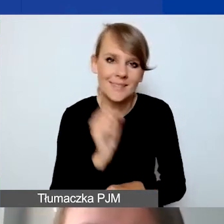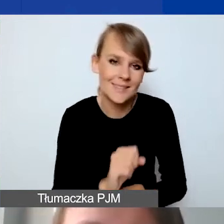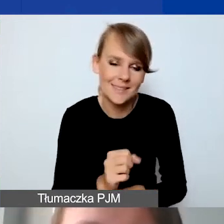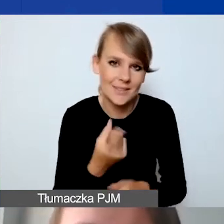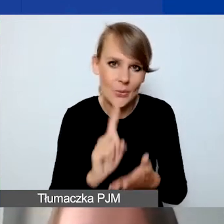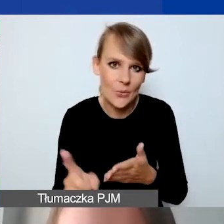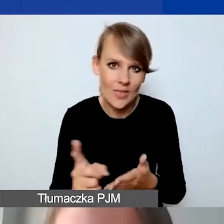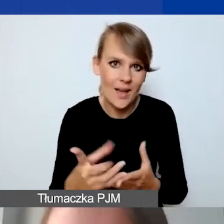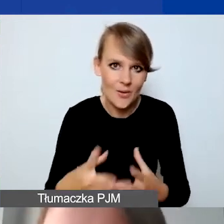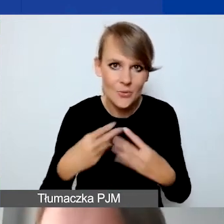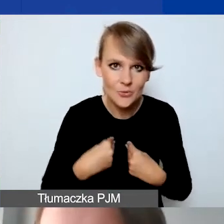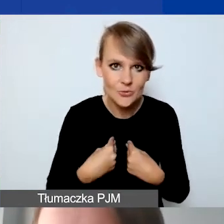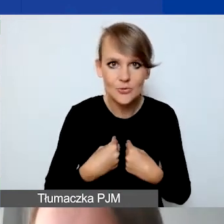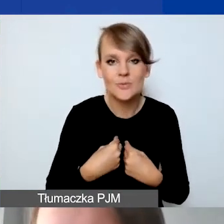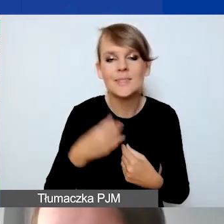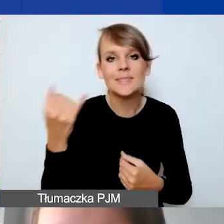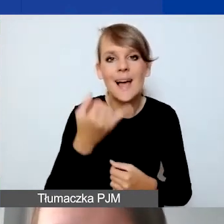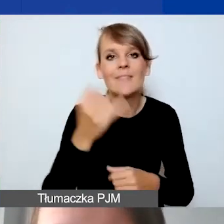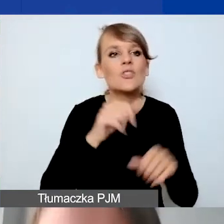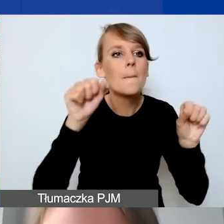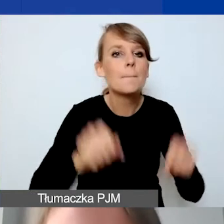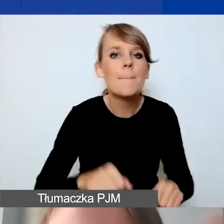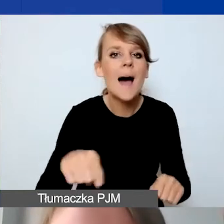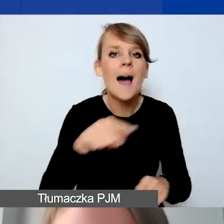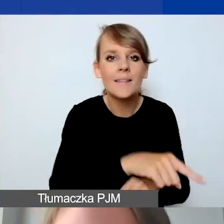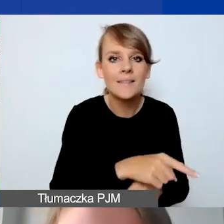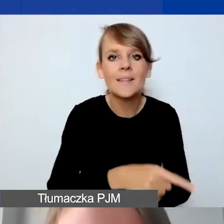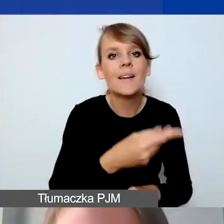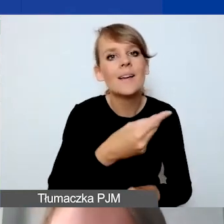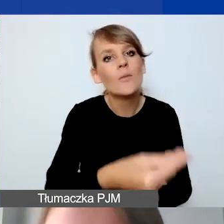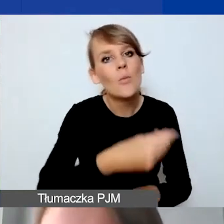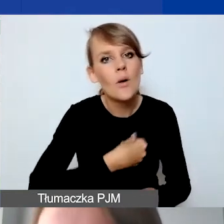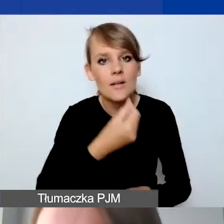Zawsze banki wpłacają nam pieniądze po kwocie niższej niż obowiązująca.